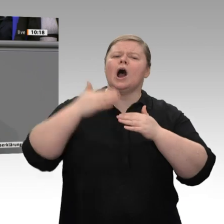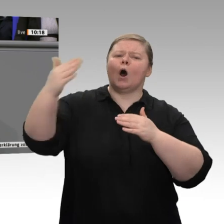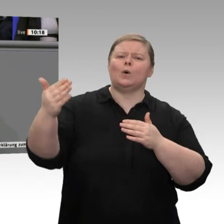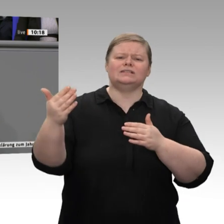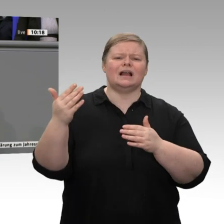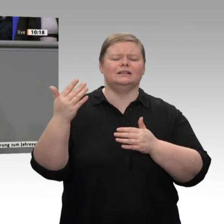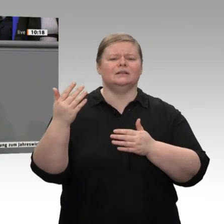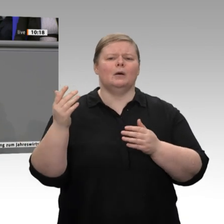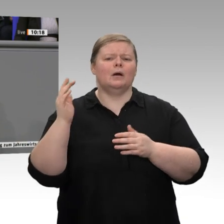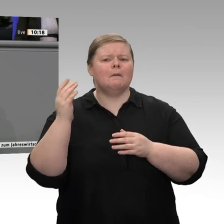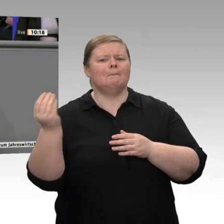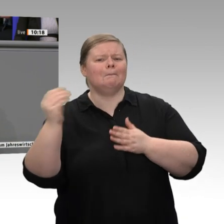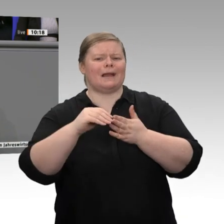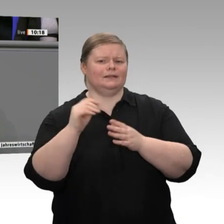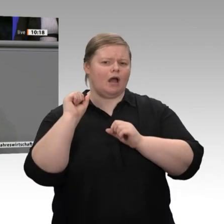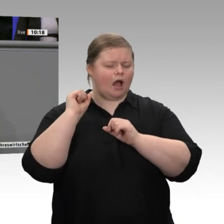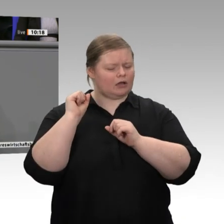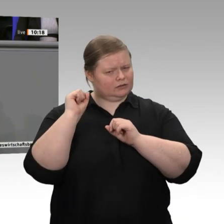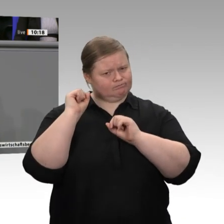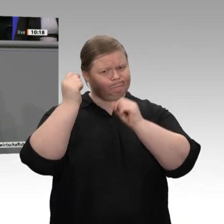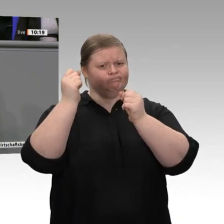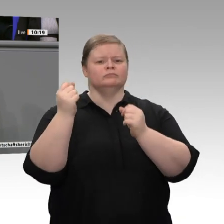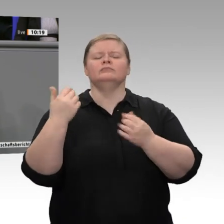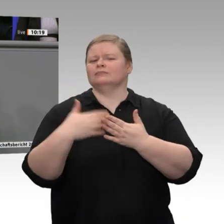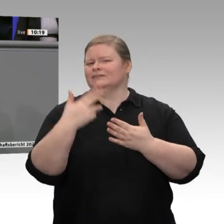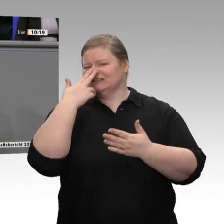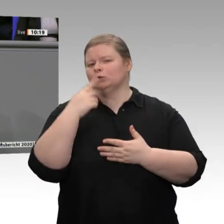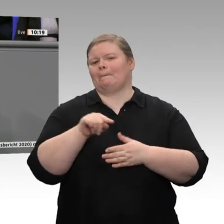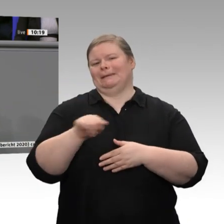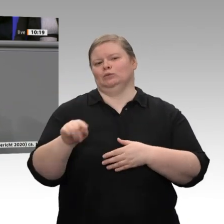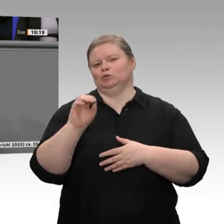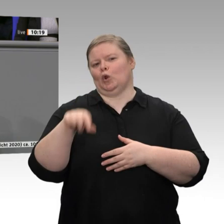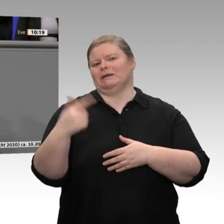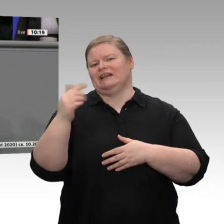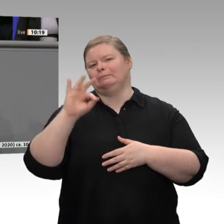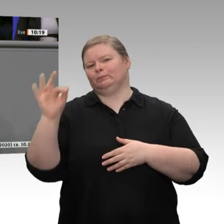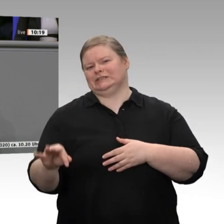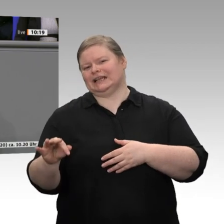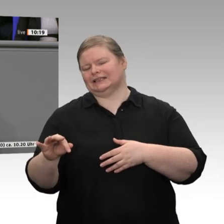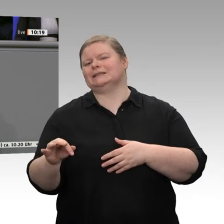wird dieses Jahr auf 6,7 Prozent sinken, von 8,6 Prozent bezogen auf das BIP in